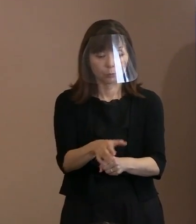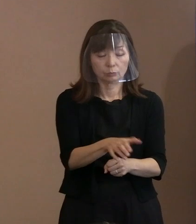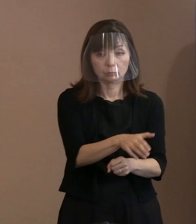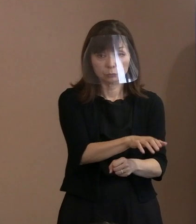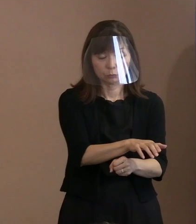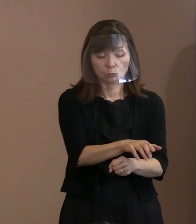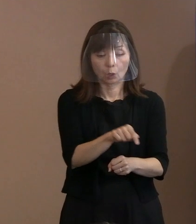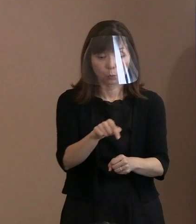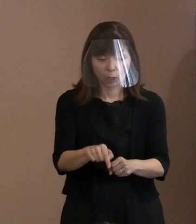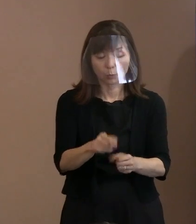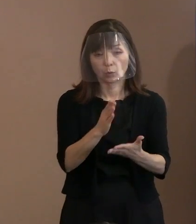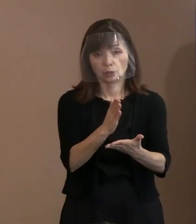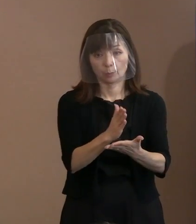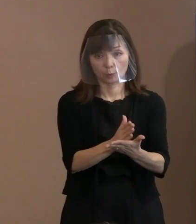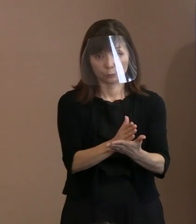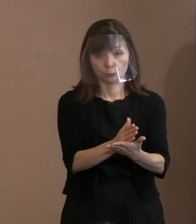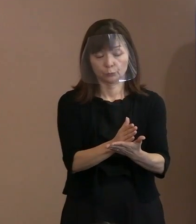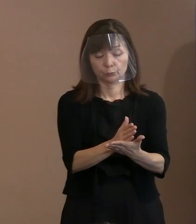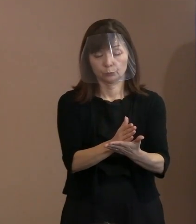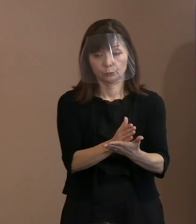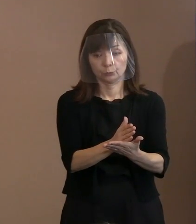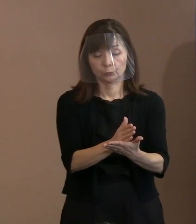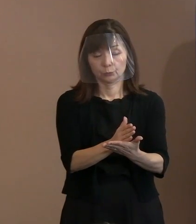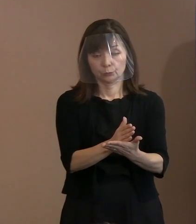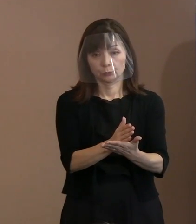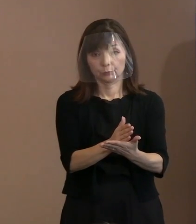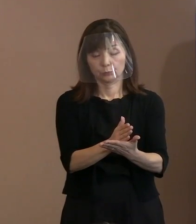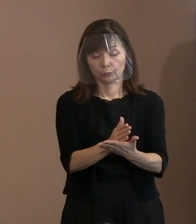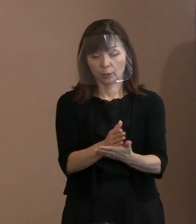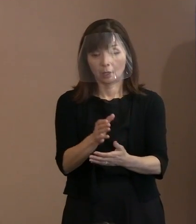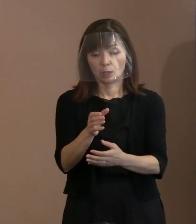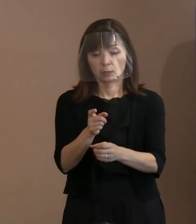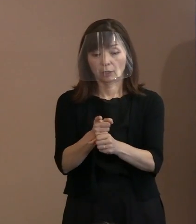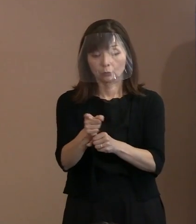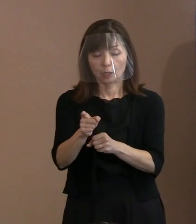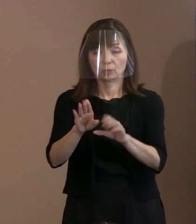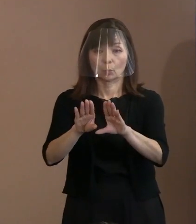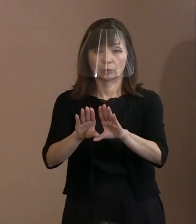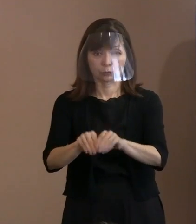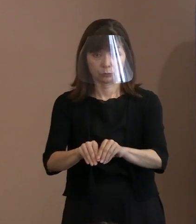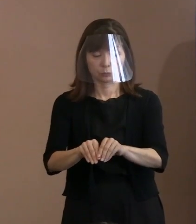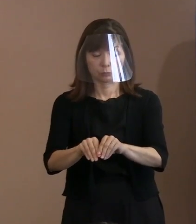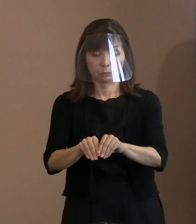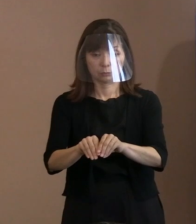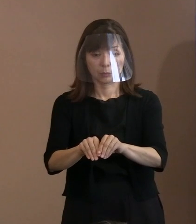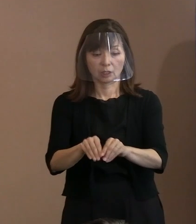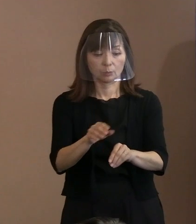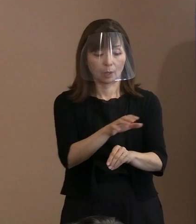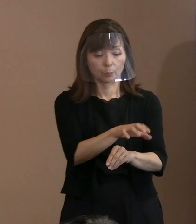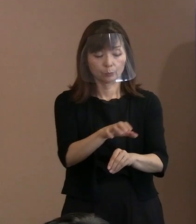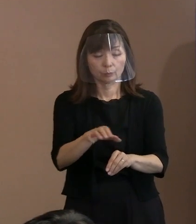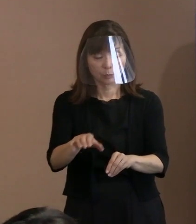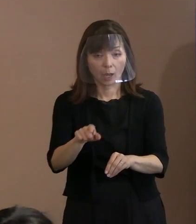そのあと､当然､核兵器もなくすべきだ｡ 今あるものだってボタンを 持たないようにすると､